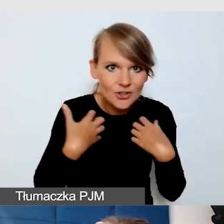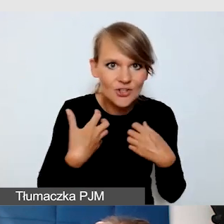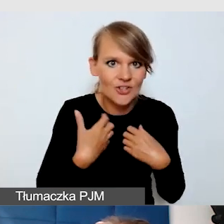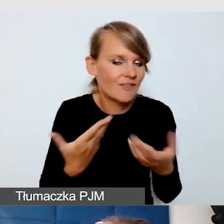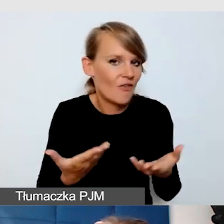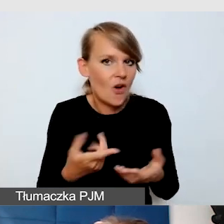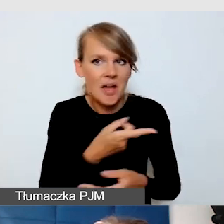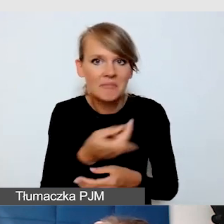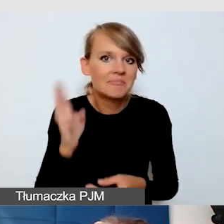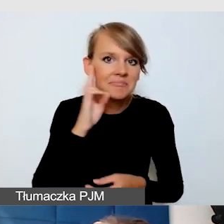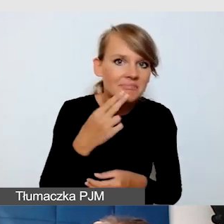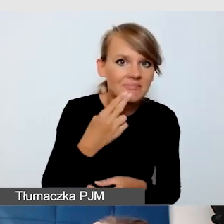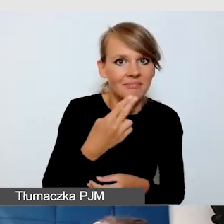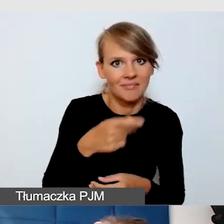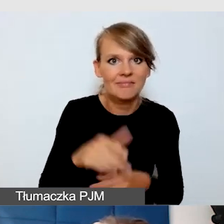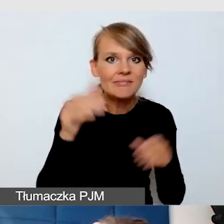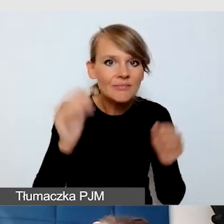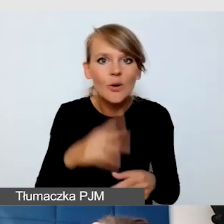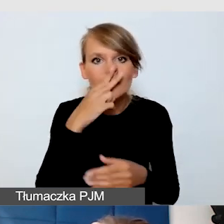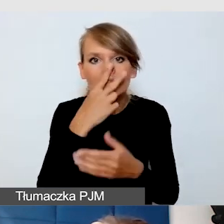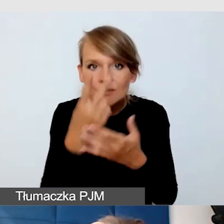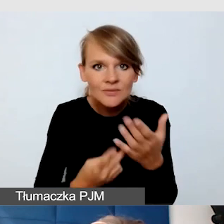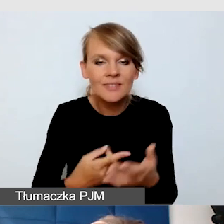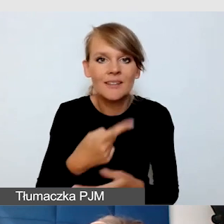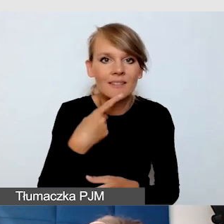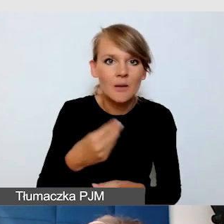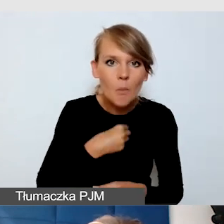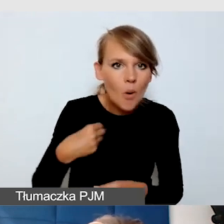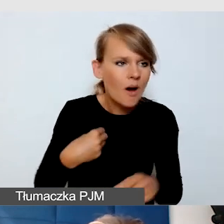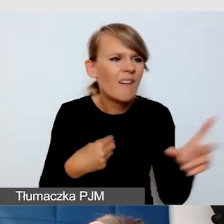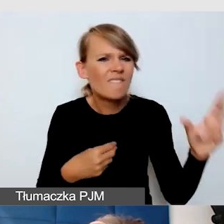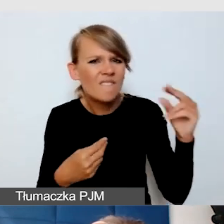w języku polskim mogą rozumieć anglojęzyczne wydarzenie.